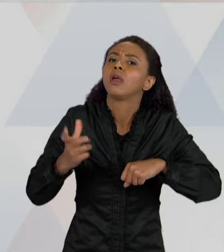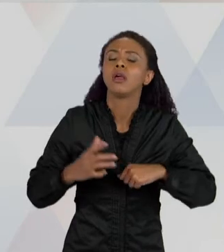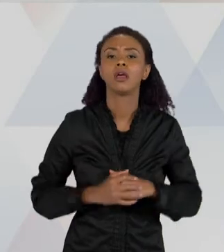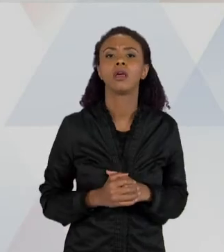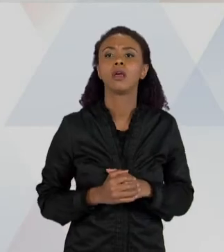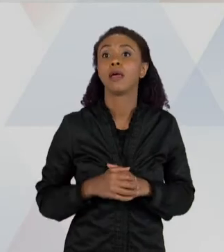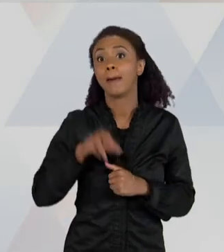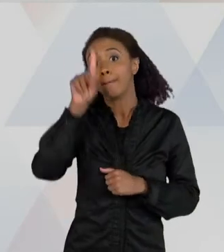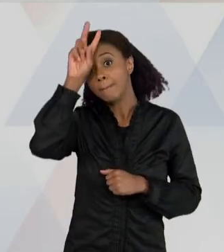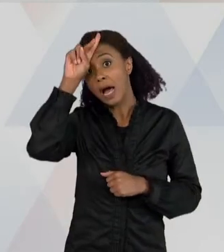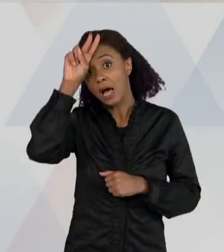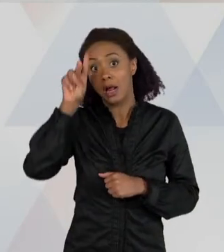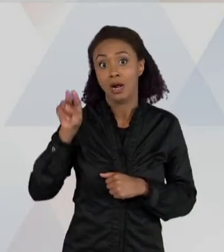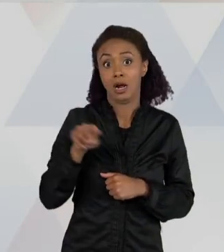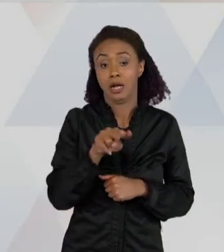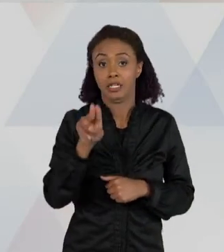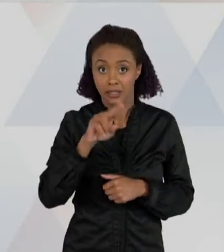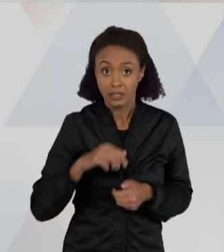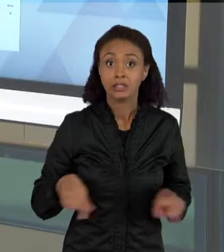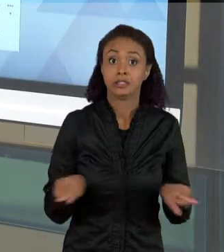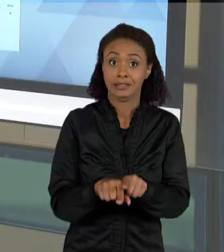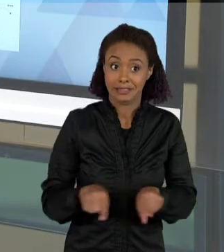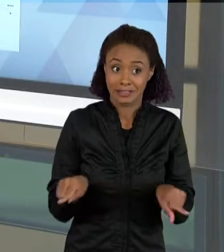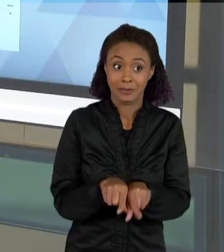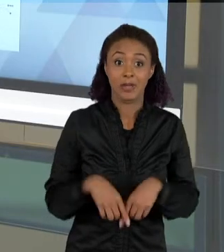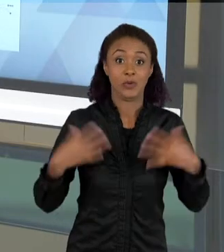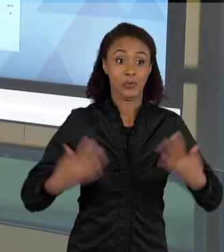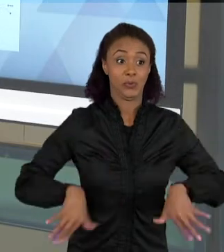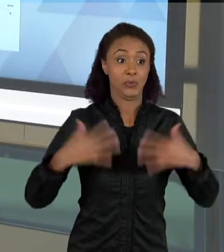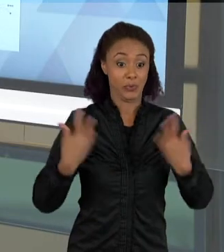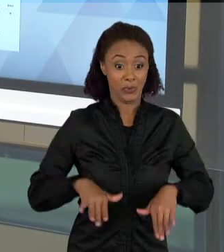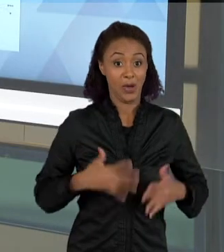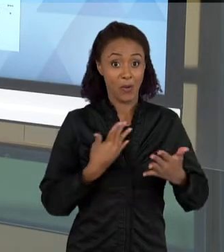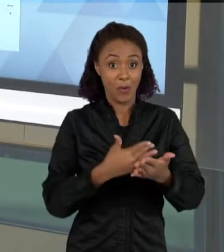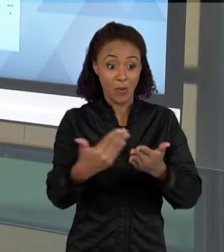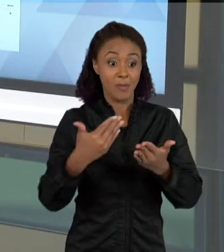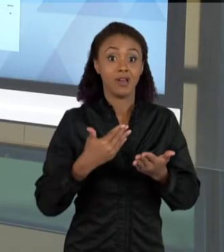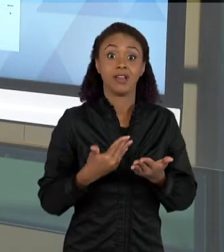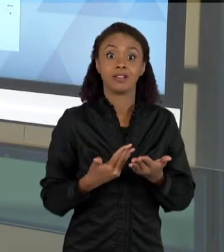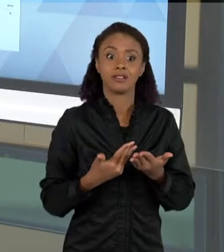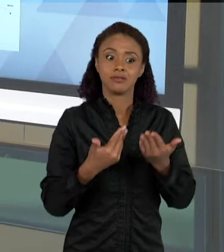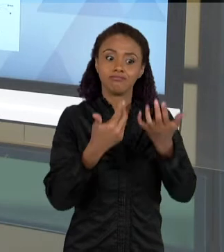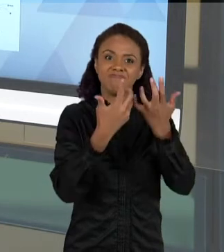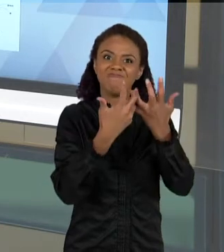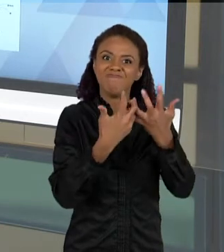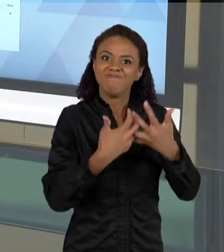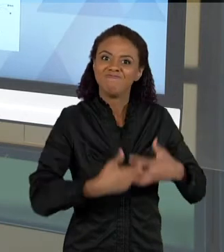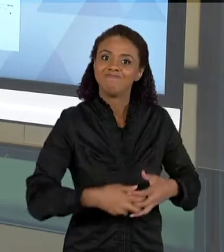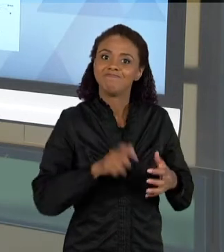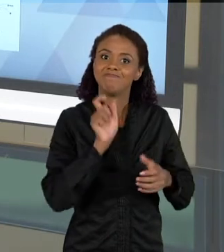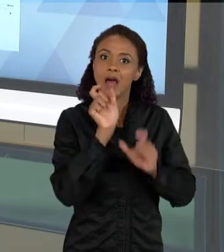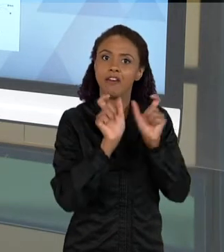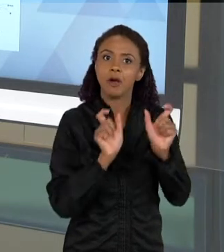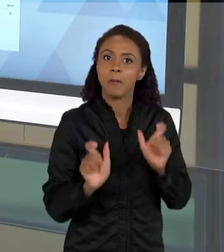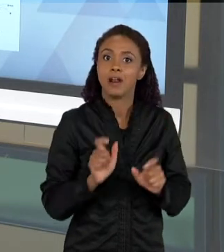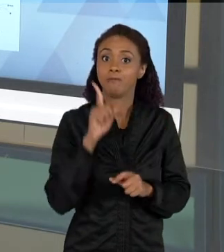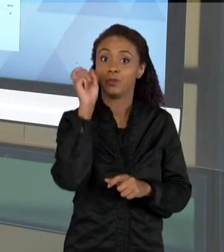ELAS COMEÇAM A COMPLEXIFICAR MAIS, VÃO APARECENDO MAIS ELEMENTOS NO TEXTO, QUANDO COMPARADOS AOS TEXTOS INICIAIS DA